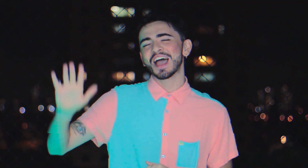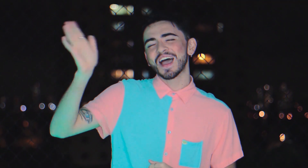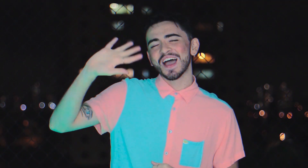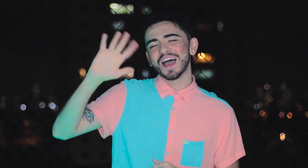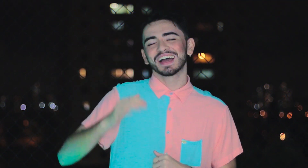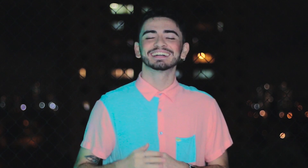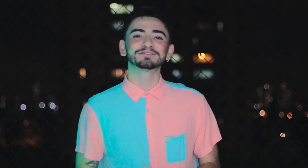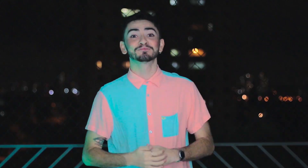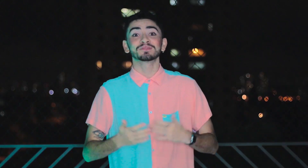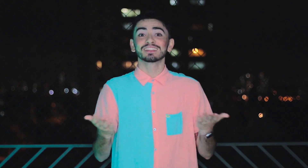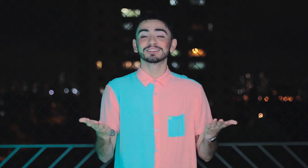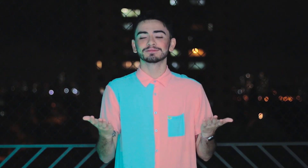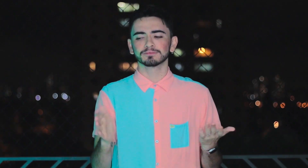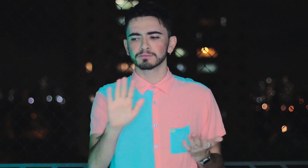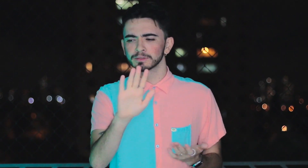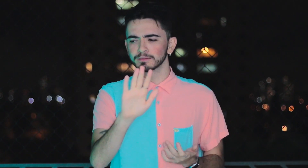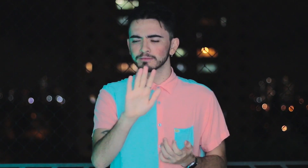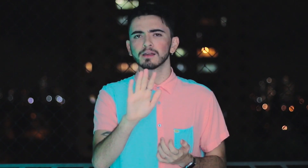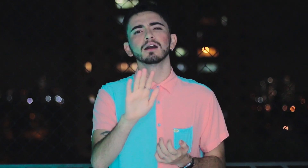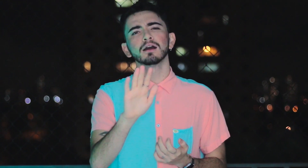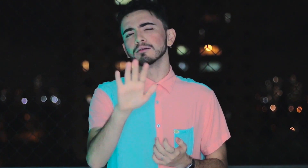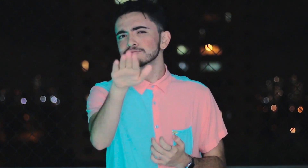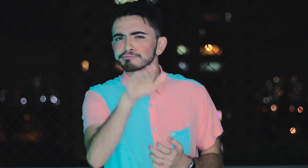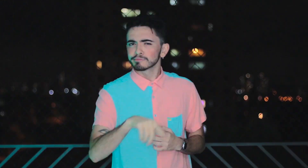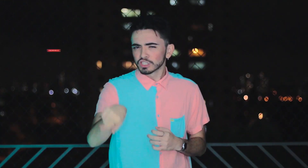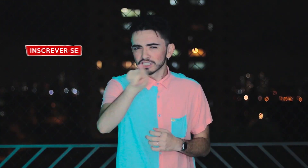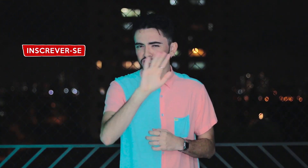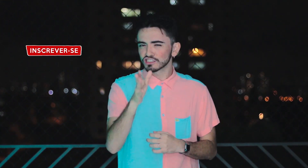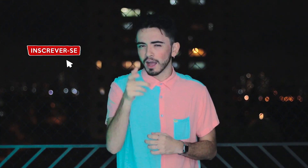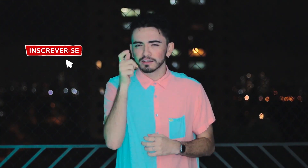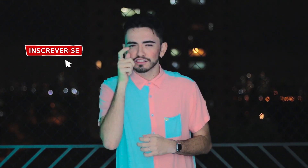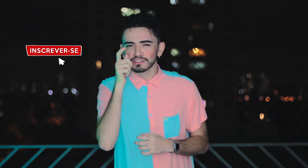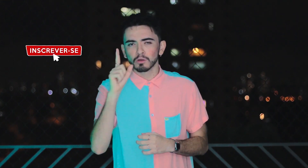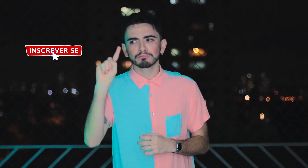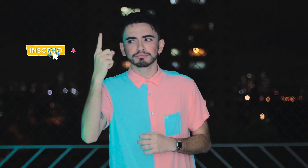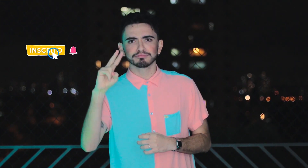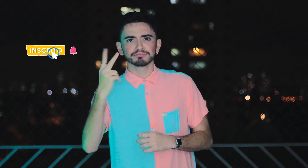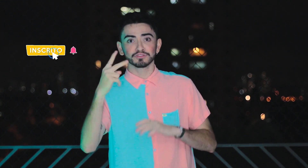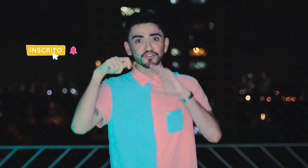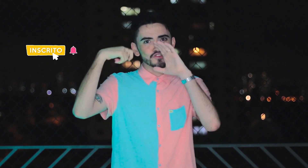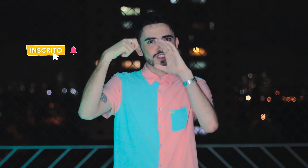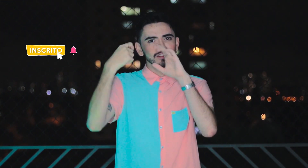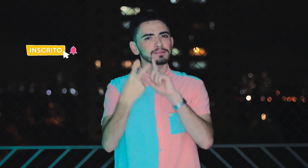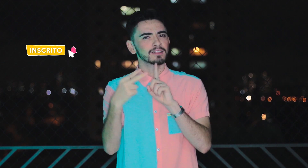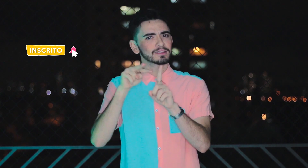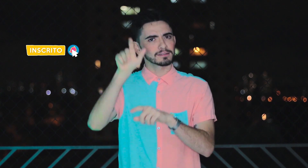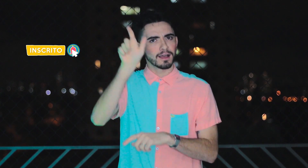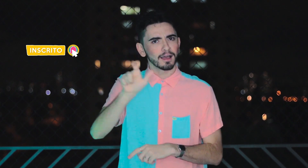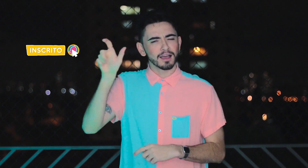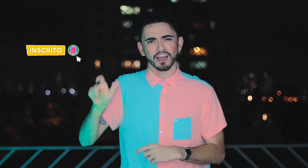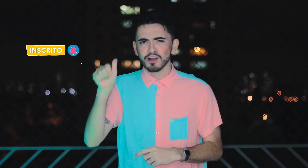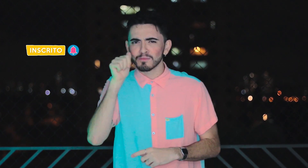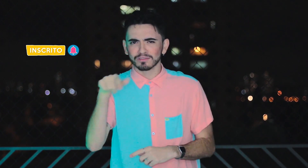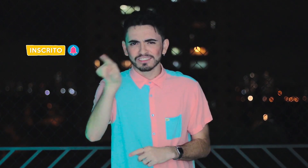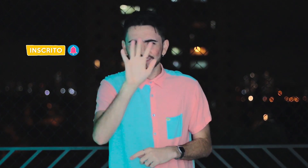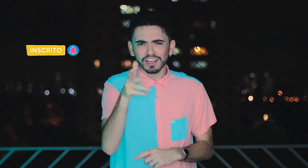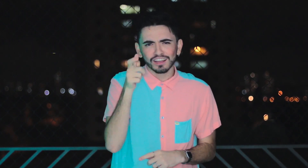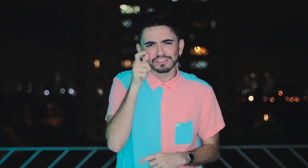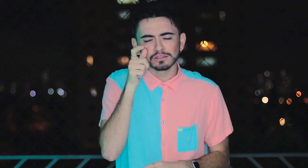Olá! Então... espera aí... Vocês já assistiram aos dois episódios anteriores de "Olhar Através do Outro" da perspectiva de duas mulheres?